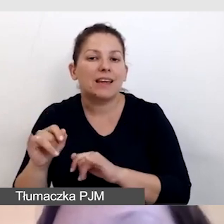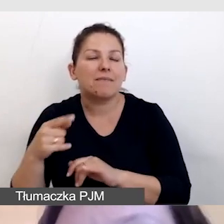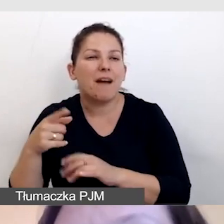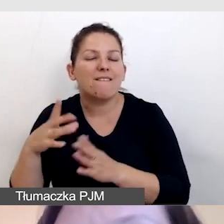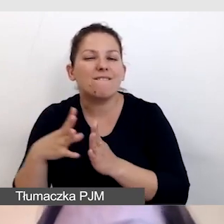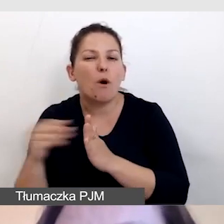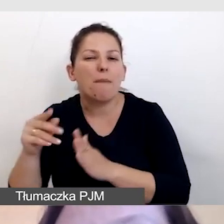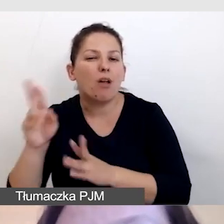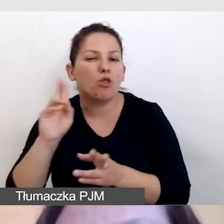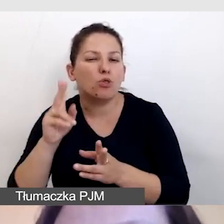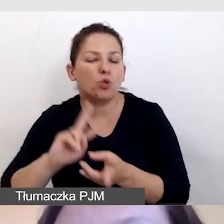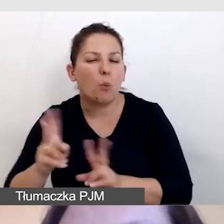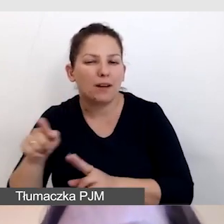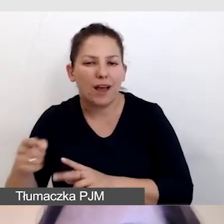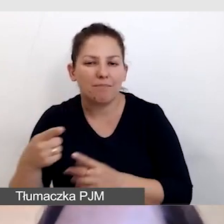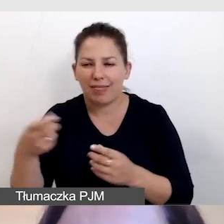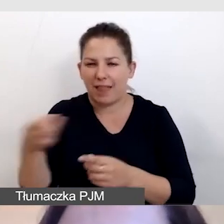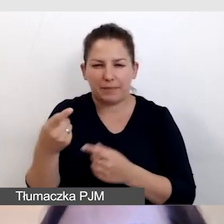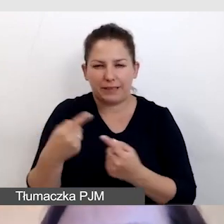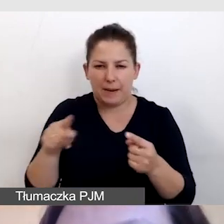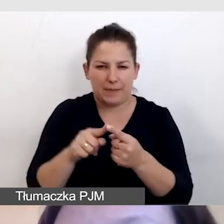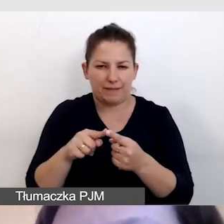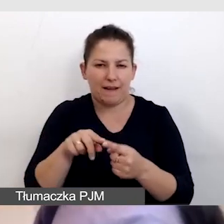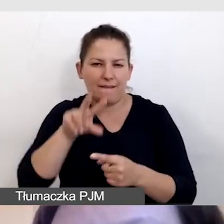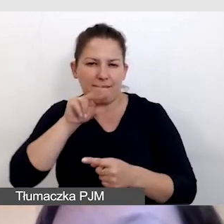i napisy nie odpowiadają tłumaczeniu symultanicznemu.